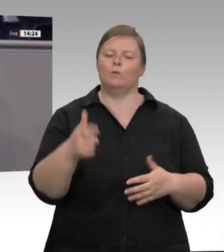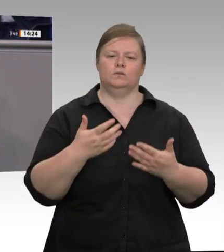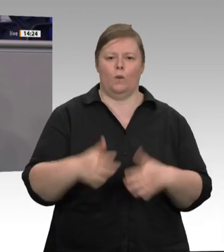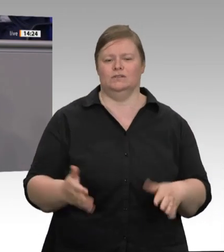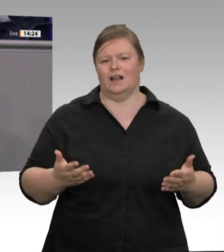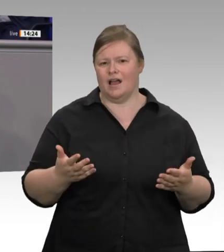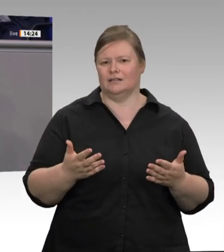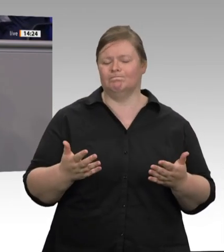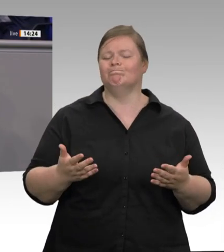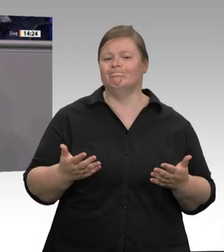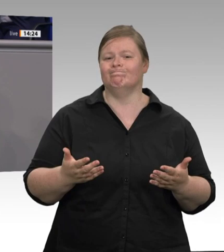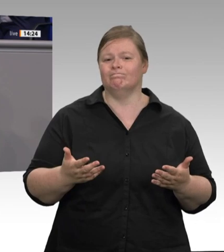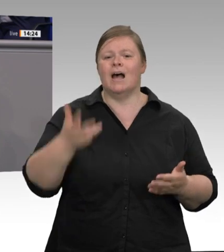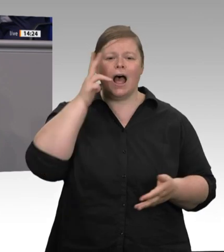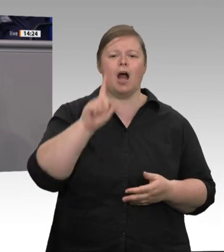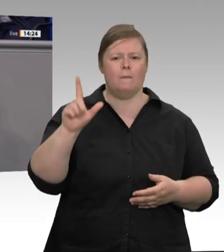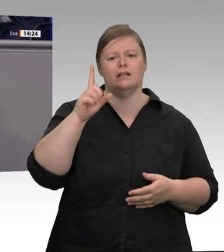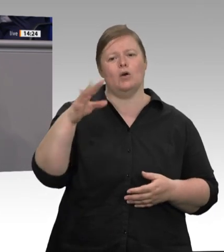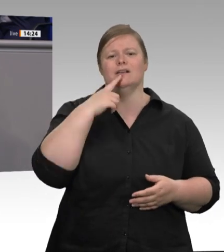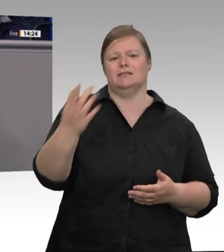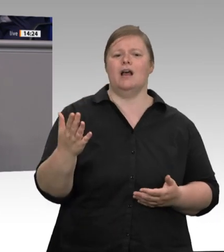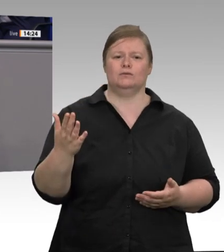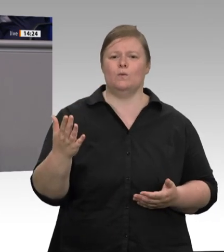im Zentrum dieser Verantwortungslosigkeit einen hochdotierten Beratervertrag annimmt,